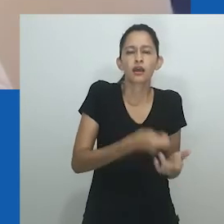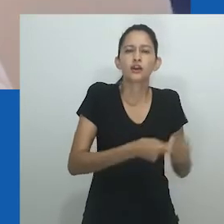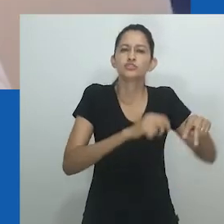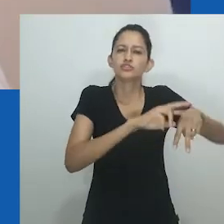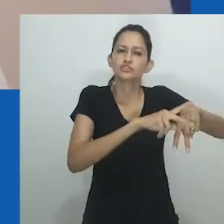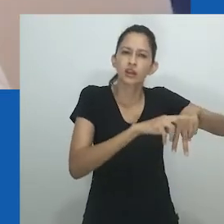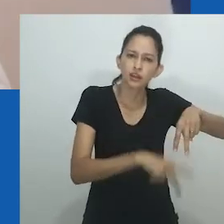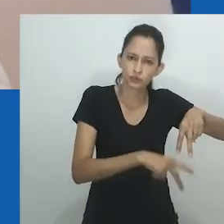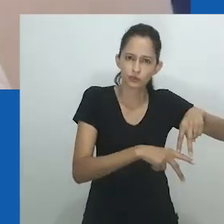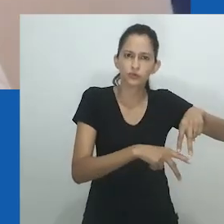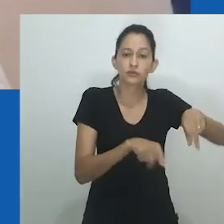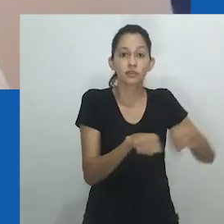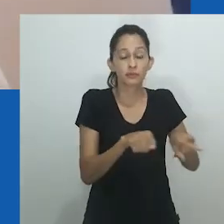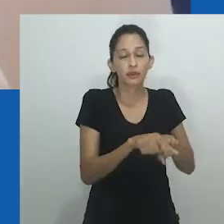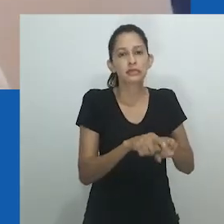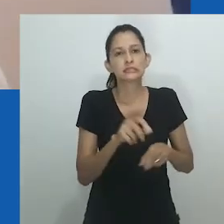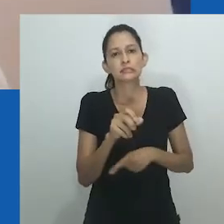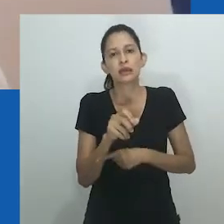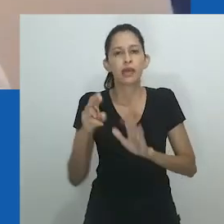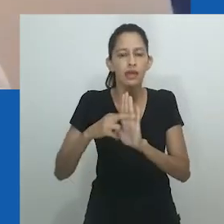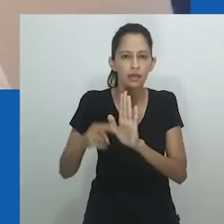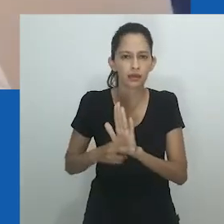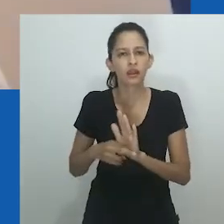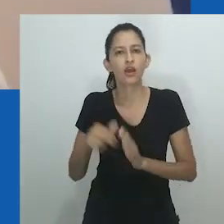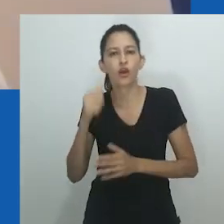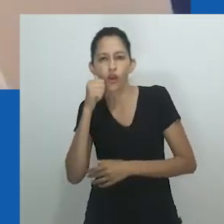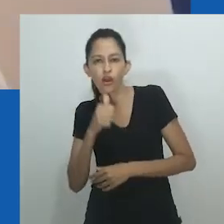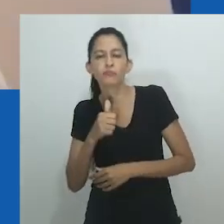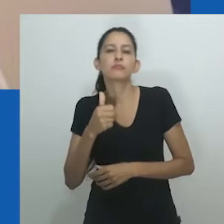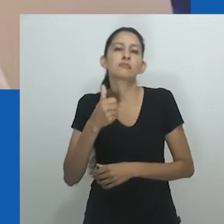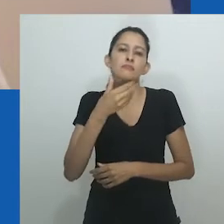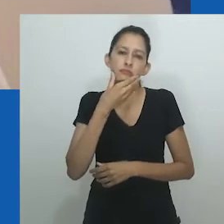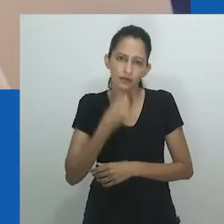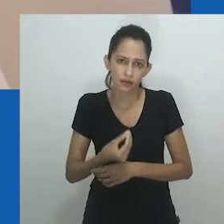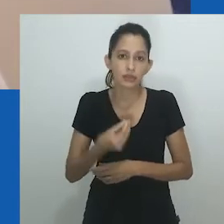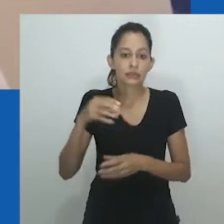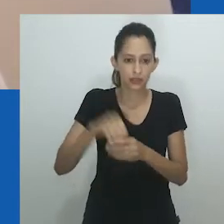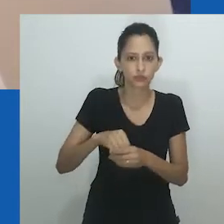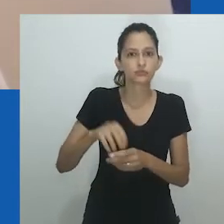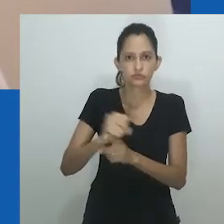escavando ricas histórias de africanos contando suas próprias histórias em seus próprios termos.